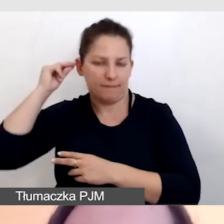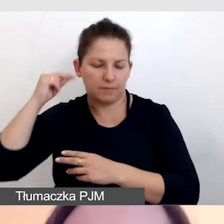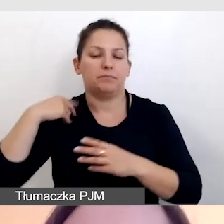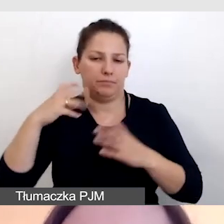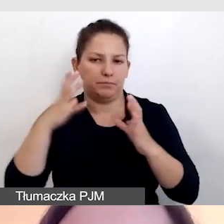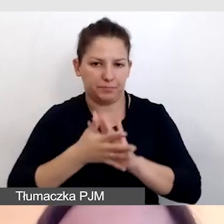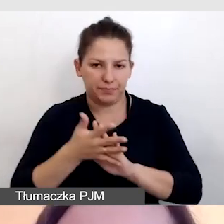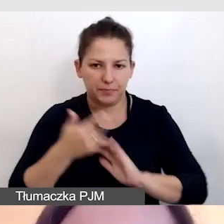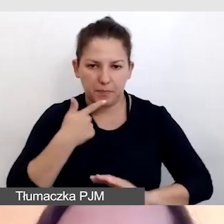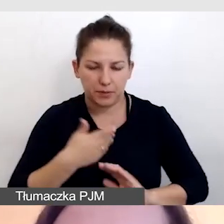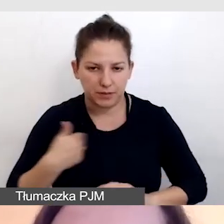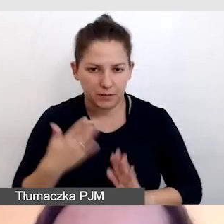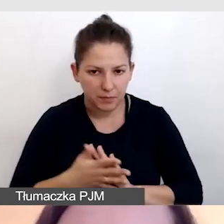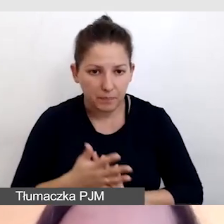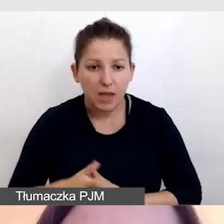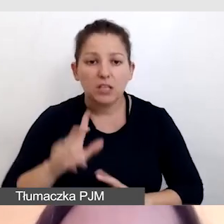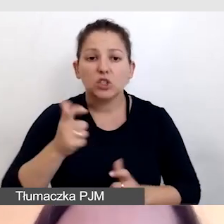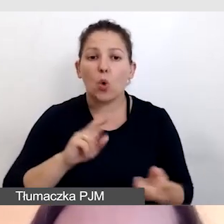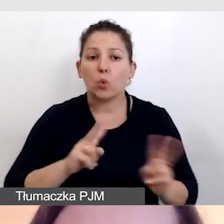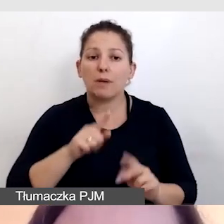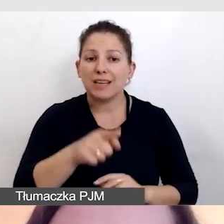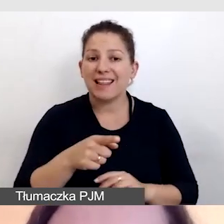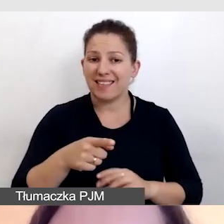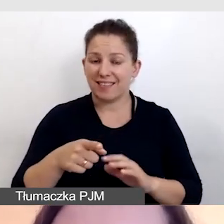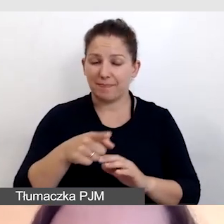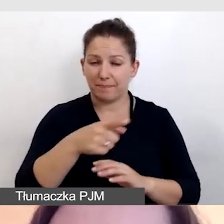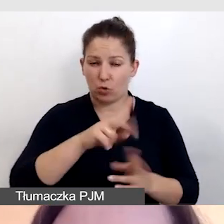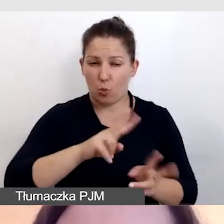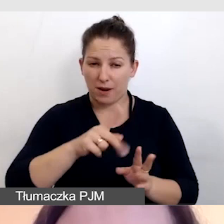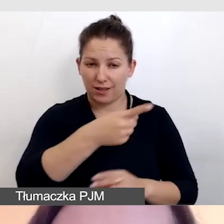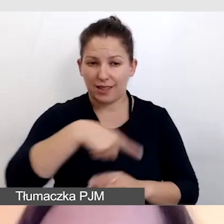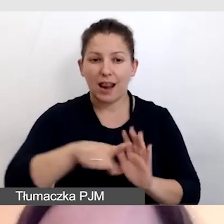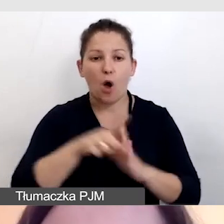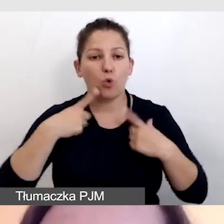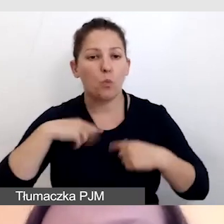To, co tłumaczyli tutaj tłumacze dla osób Głuchych na sali,